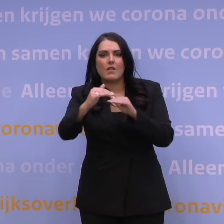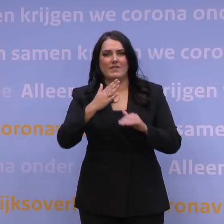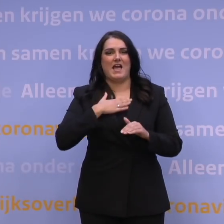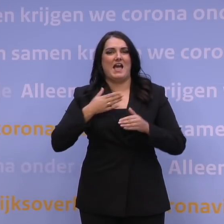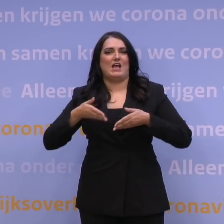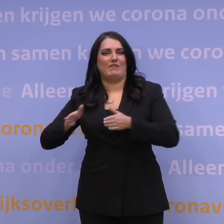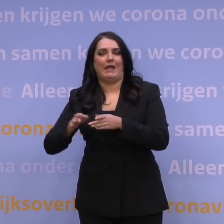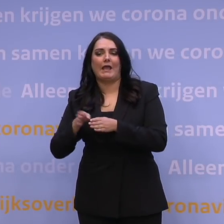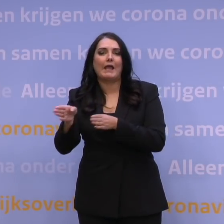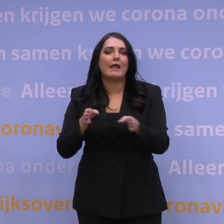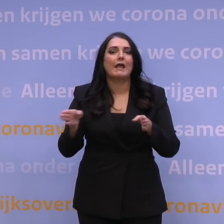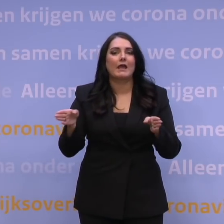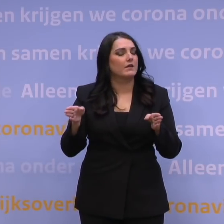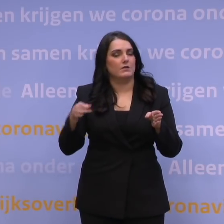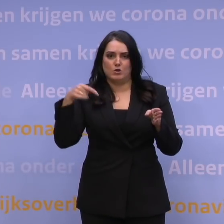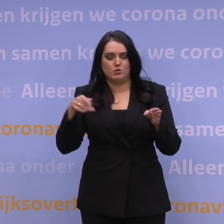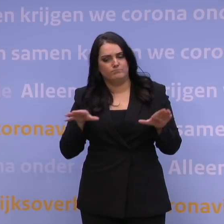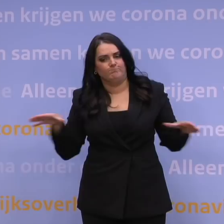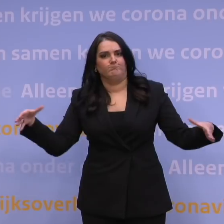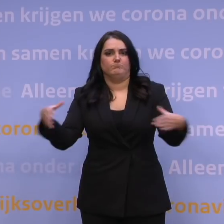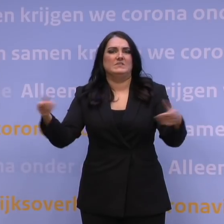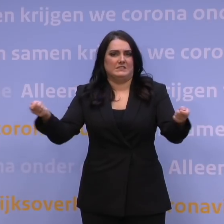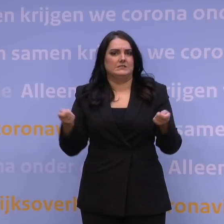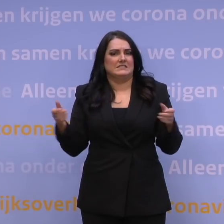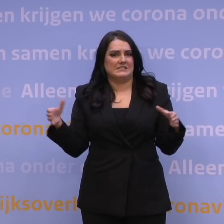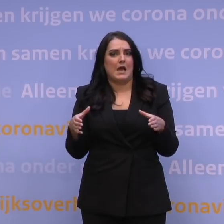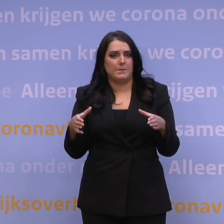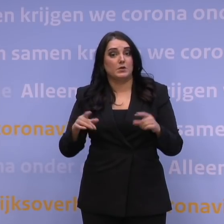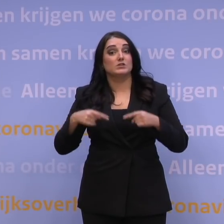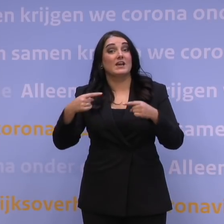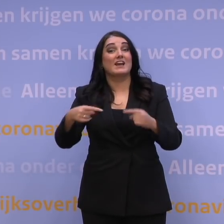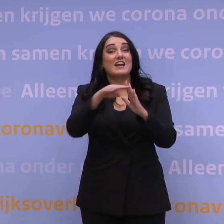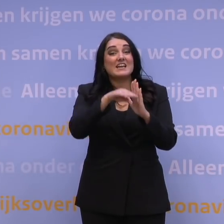en dat moeten we weer in gezamenlijkheid doen. Dus de reisregels moeten we met de EU27 vaststellen